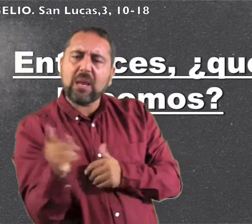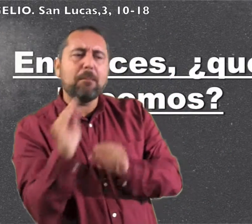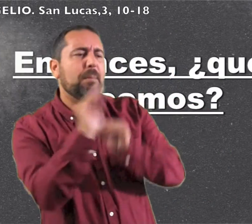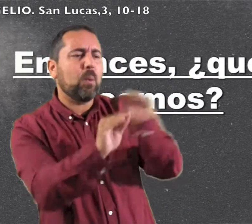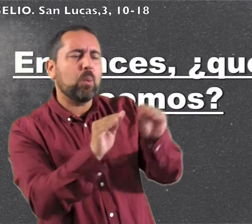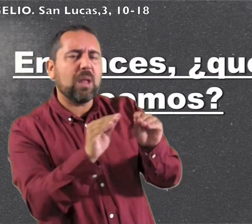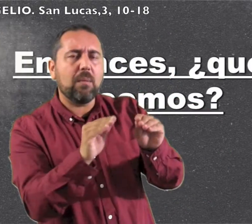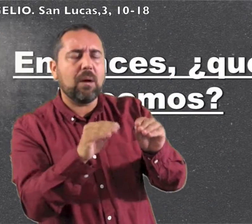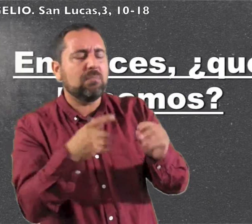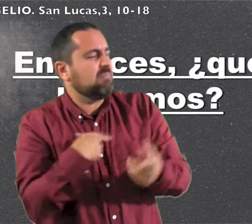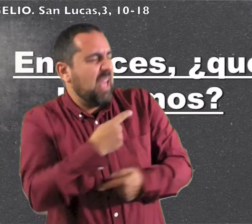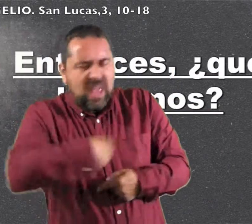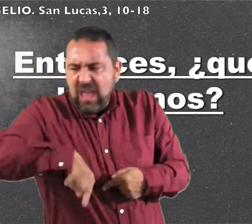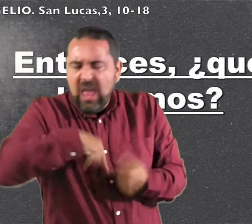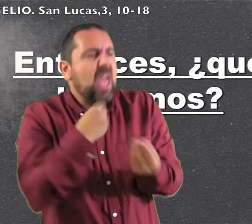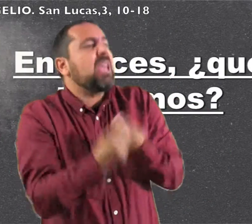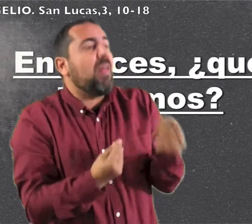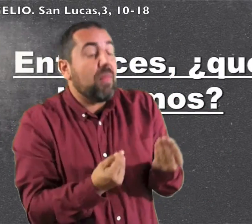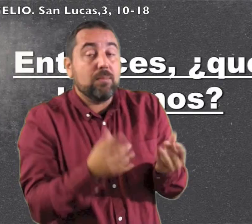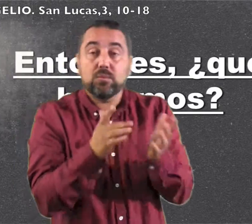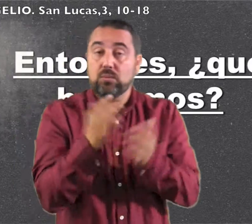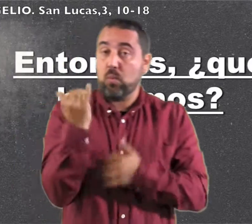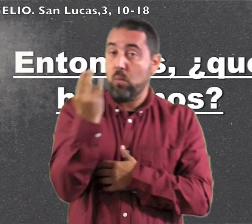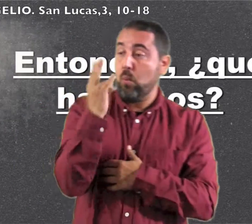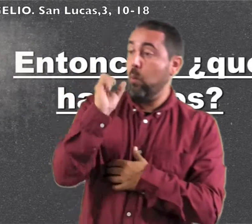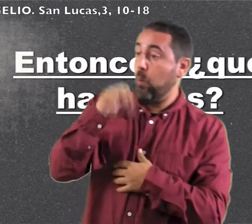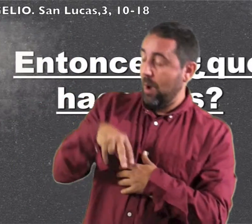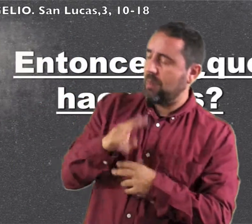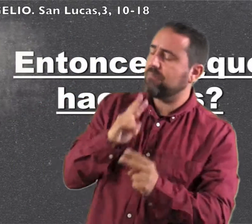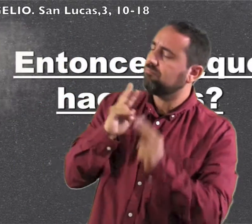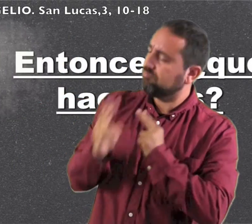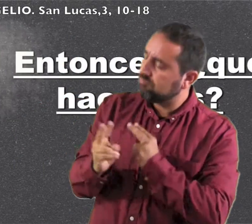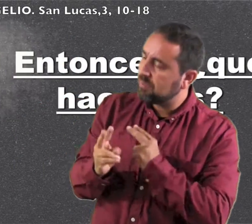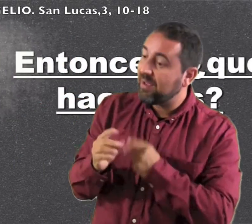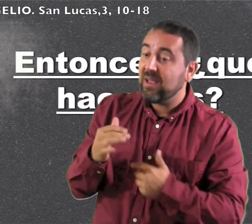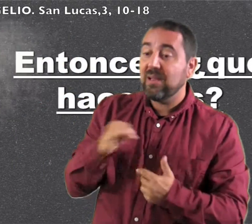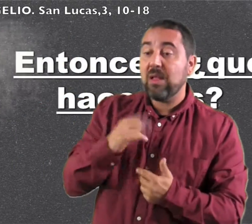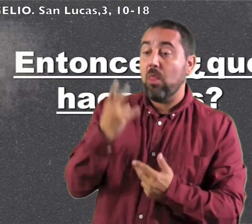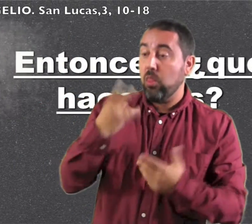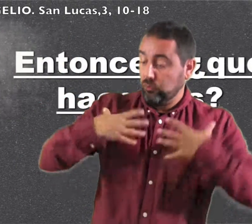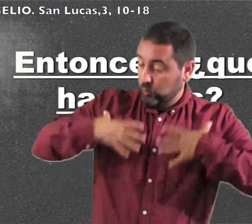la gente preguntaba a Juan: ¿Entonces, qué hacemos? Él contestó: